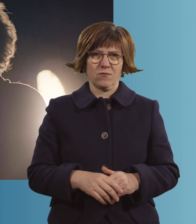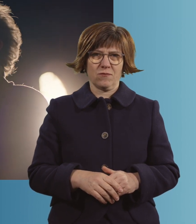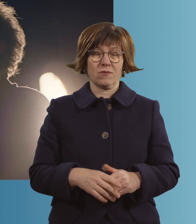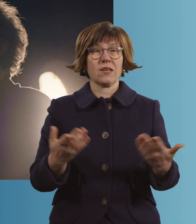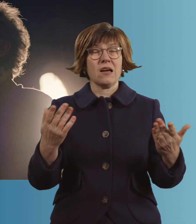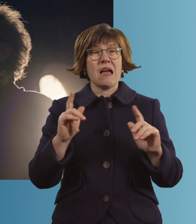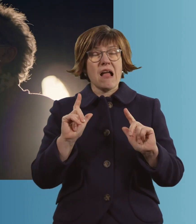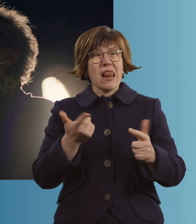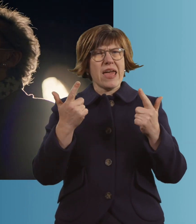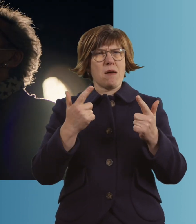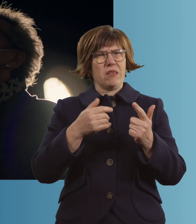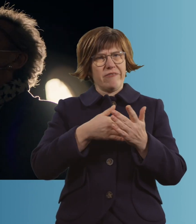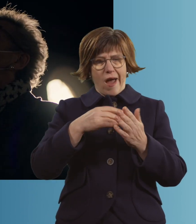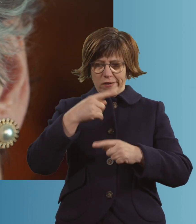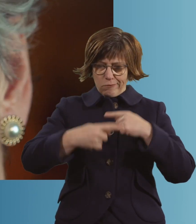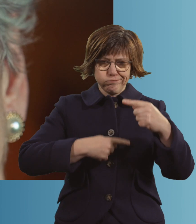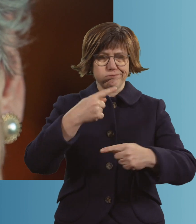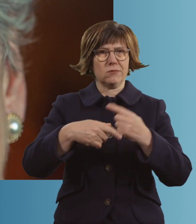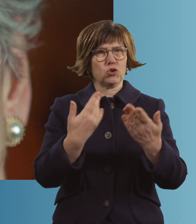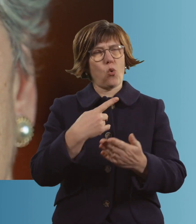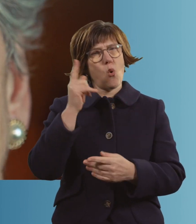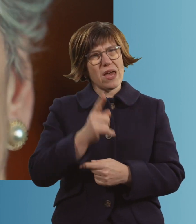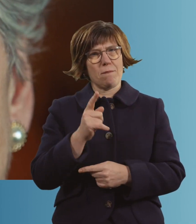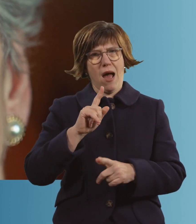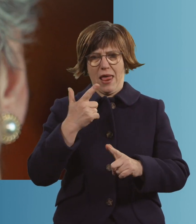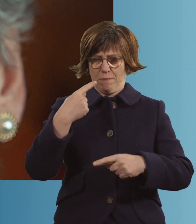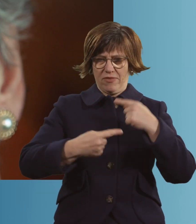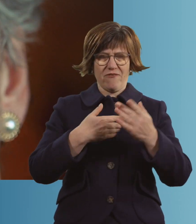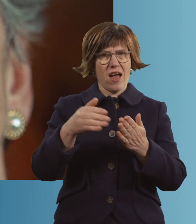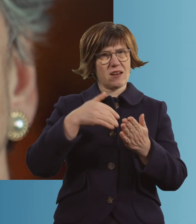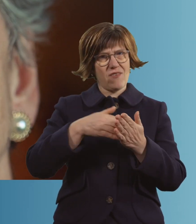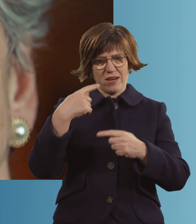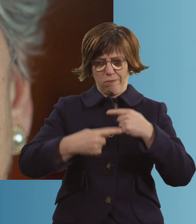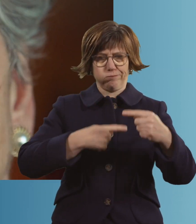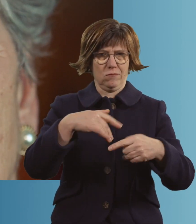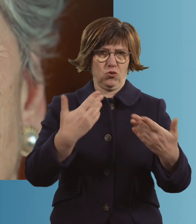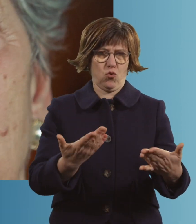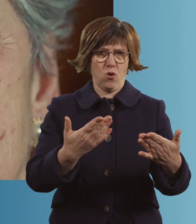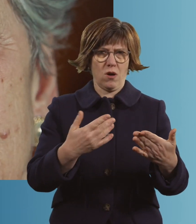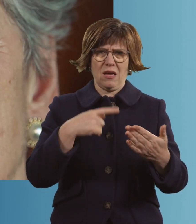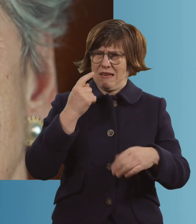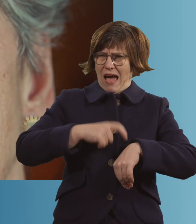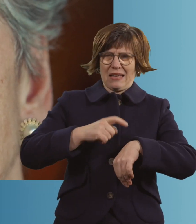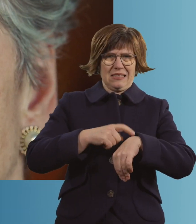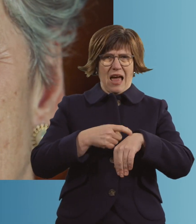Leben geht vorwärts. So habe ich immer gelebt und so lebe ich auch jetzt noch. Ich habe gar keine Zeit zum Sterben.